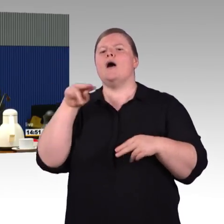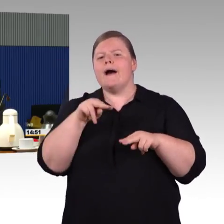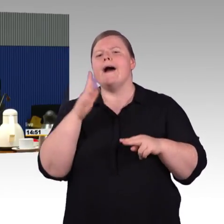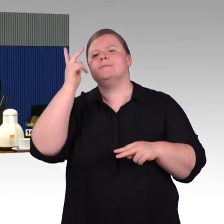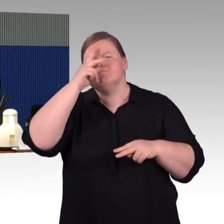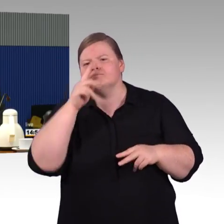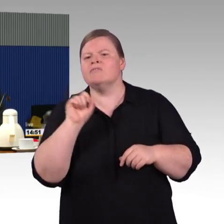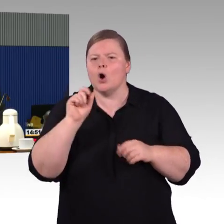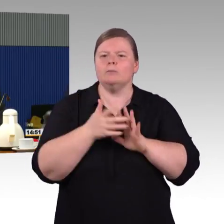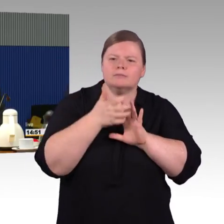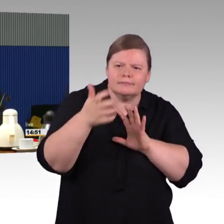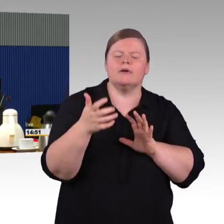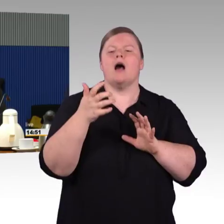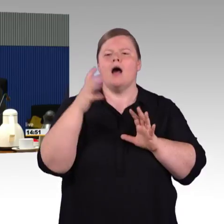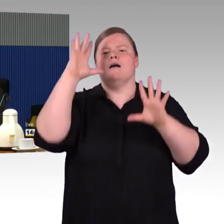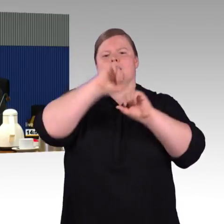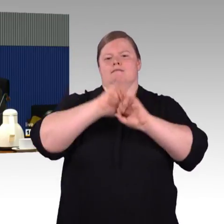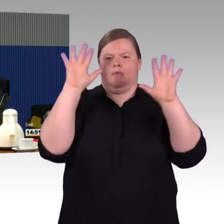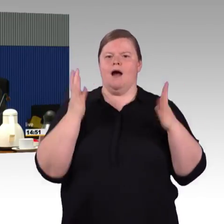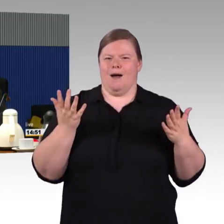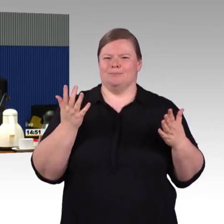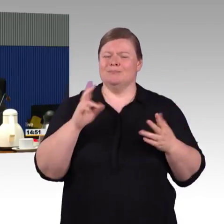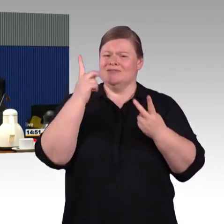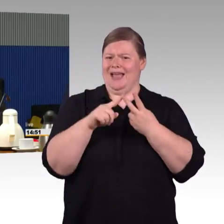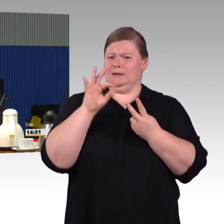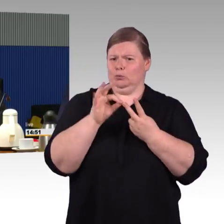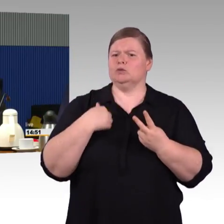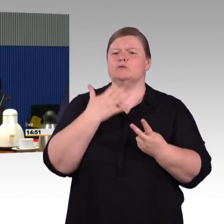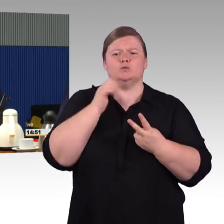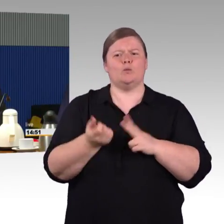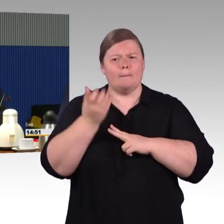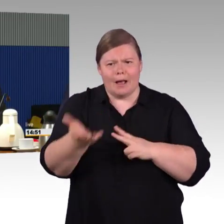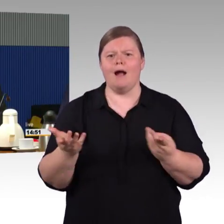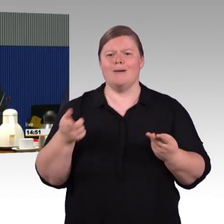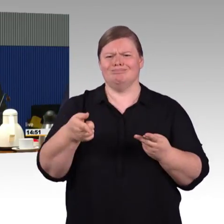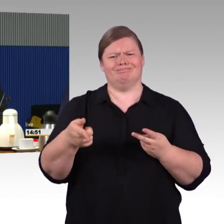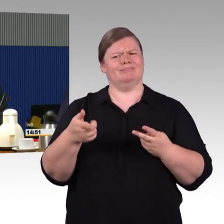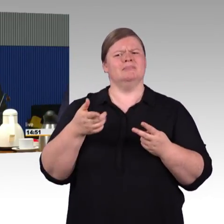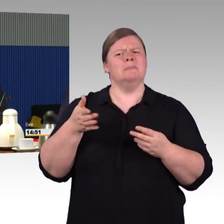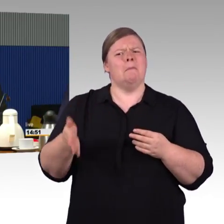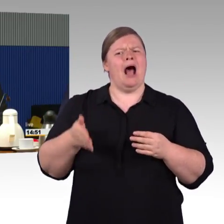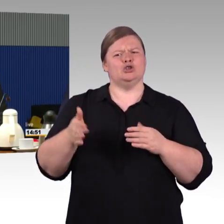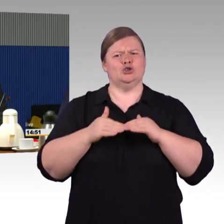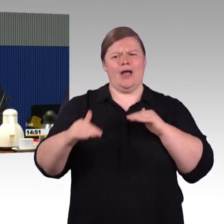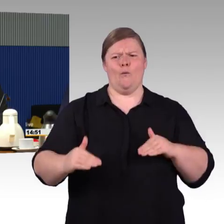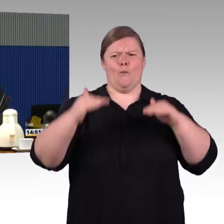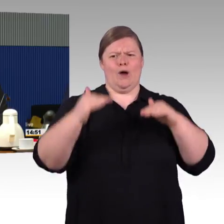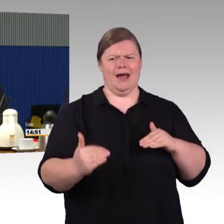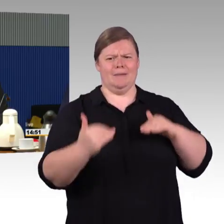da sind wir leidenschaftslos. Nur ist es wichtig, dass natürlich auch die Betreiber,